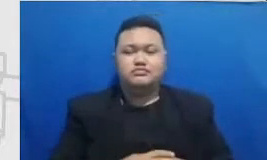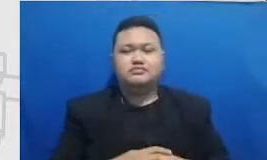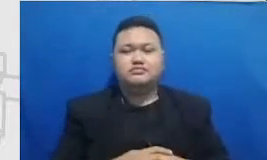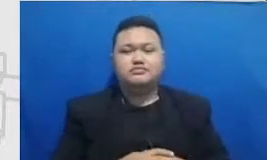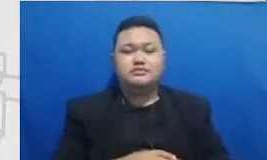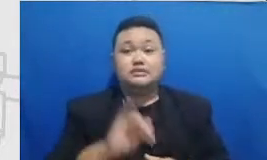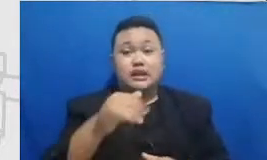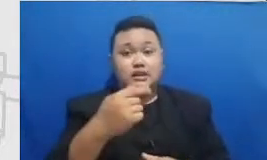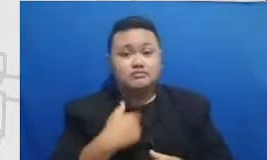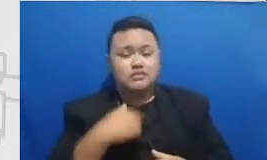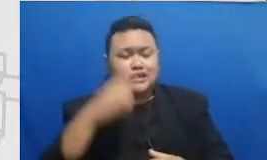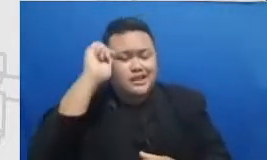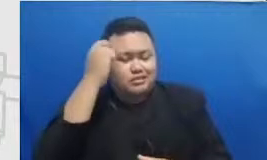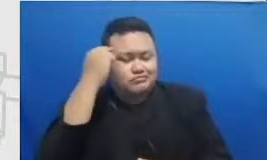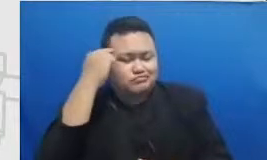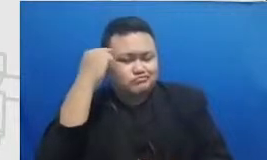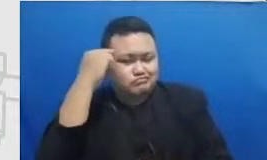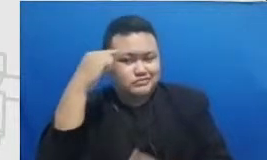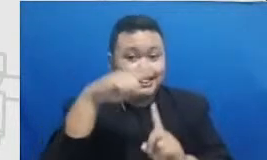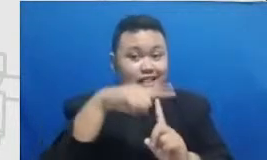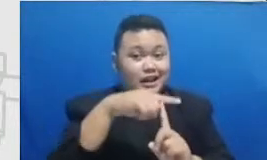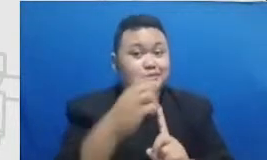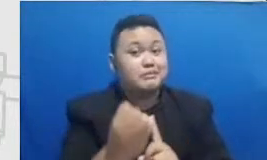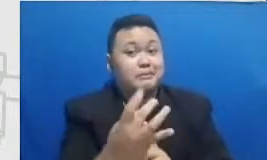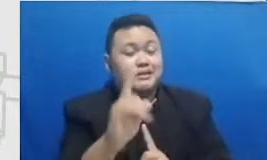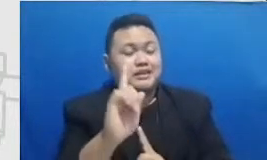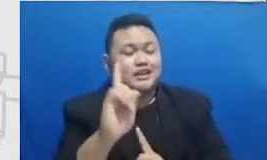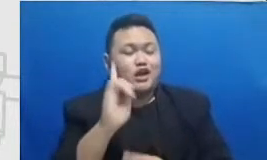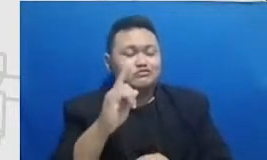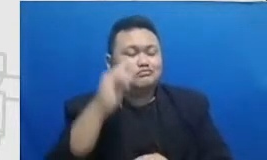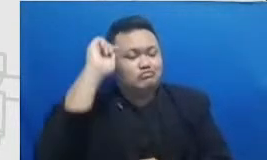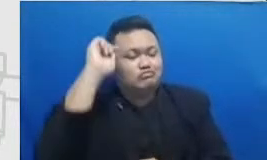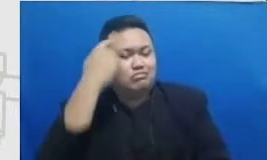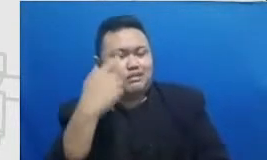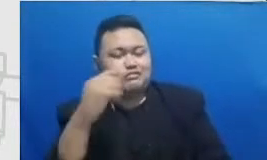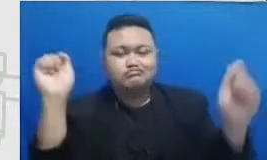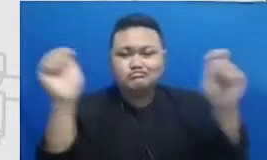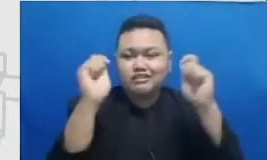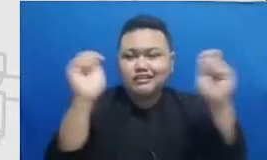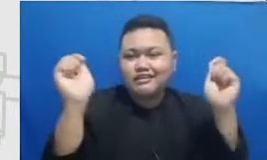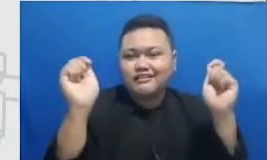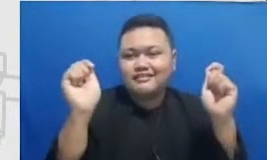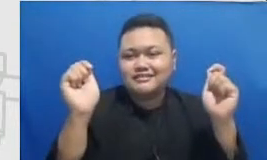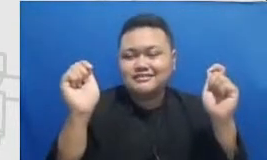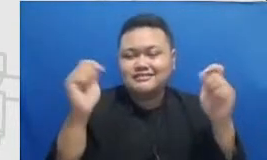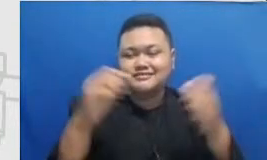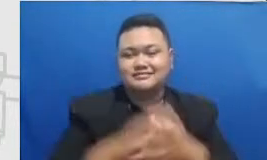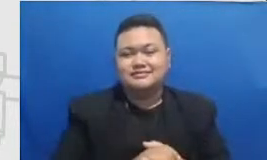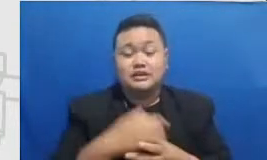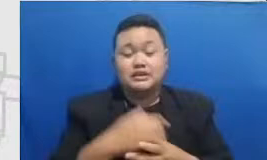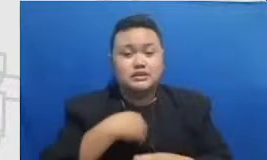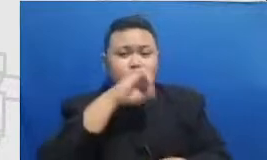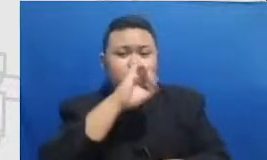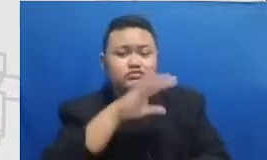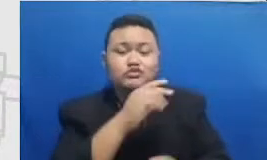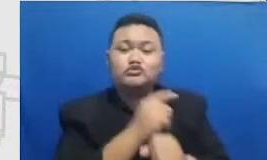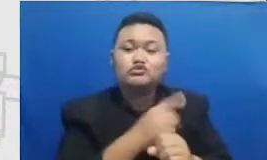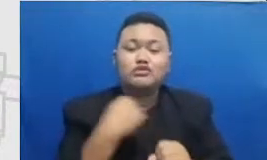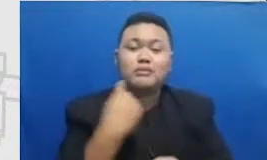Hai diwebsite kami sangat menyarankan guru-guru kami untuk menggunakan media sosial untuk